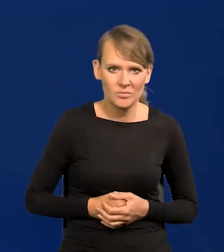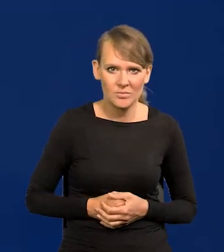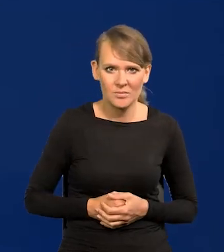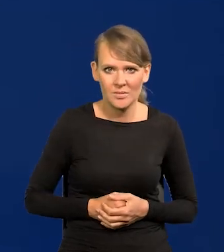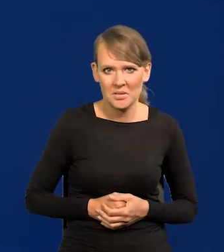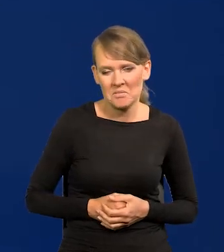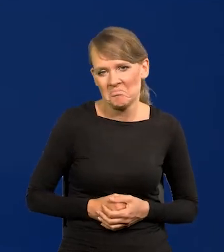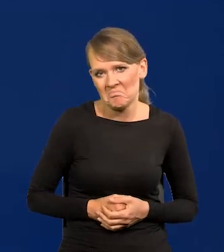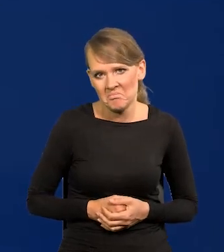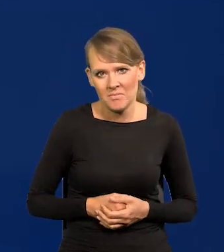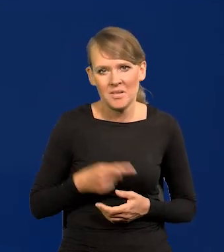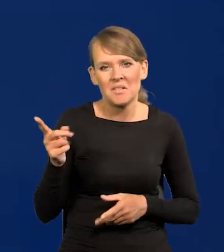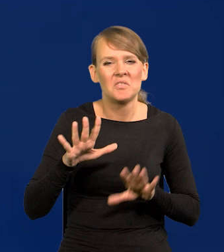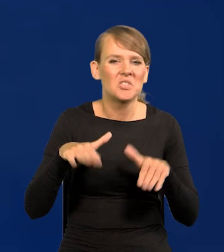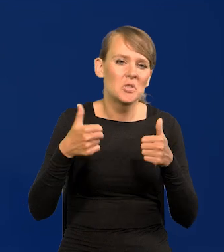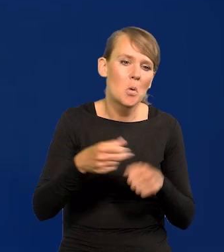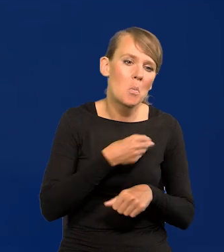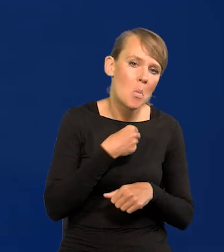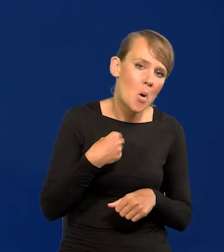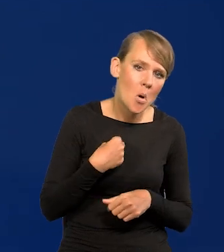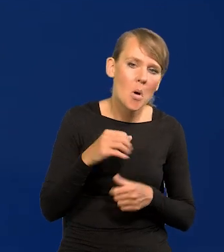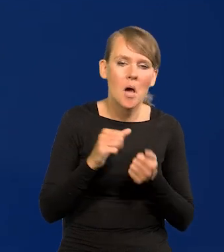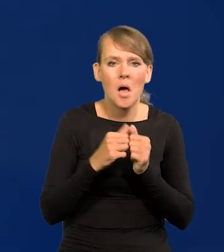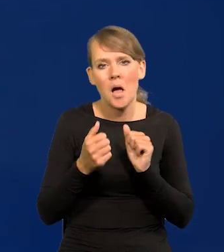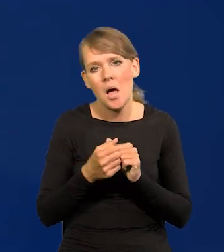Im jest wszystko jedno, czy będzie Polska, czy będzie jakiś land europejski,